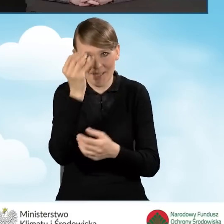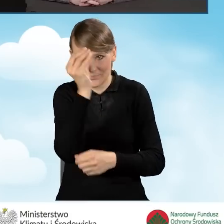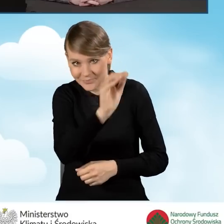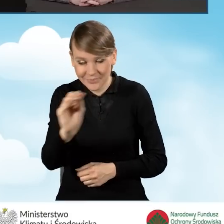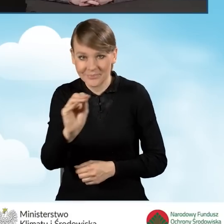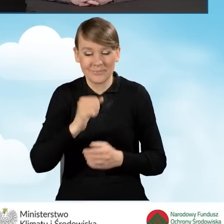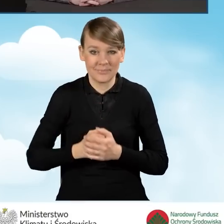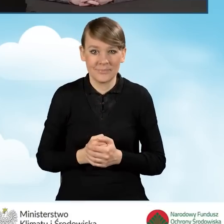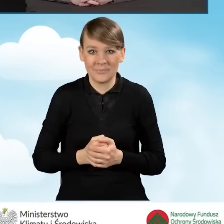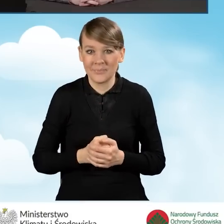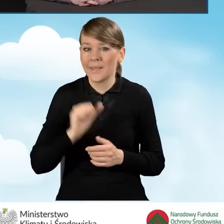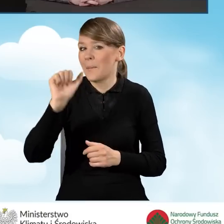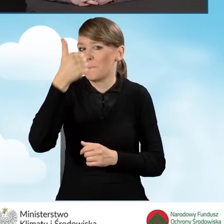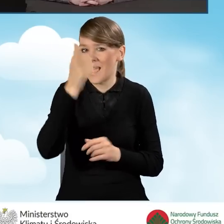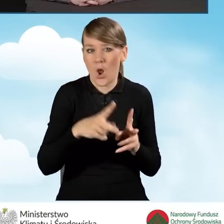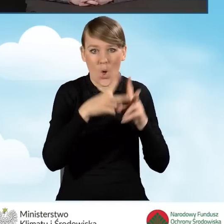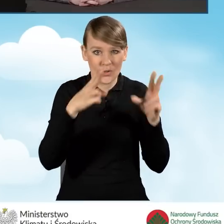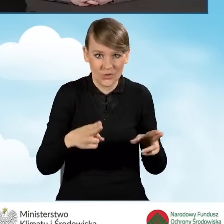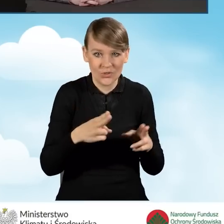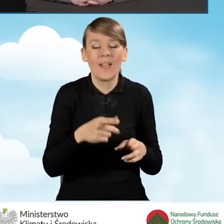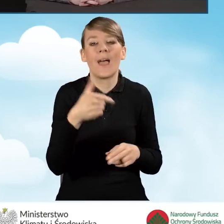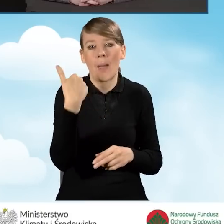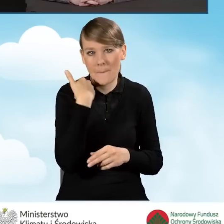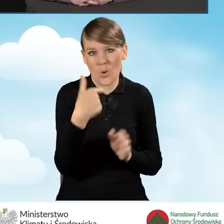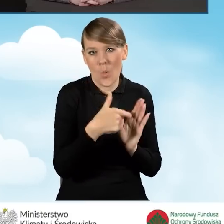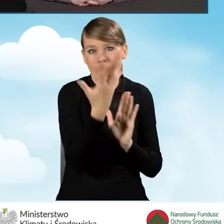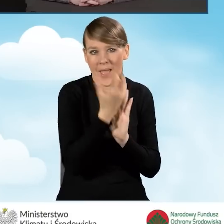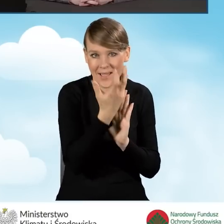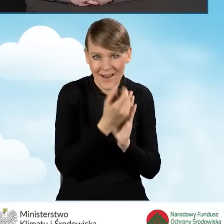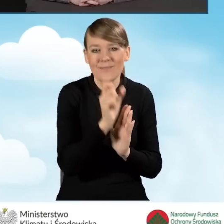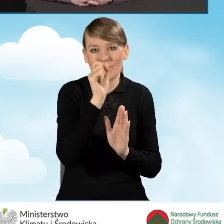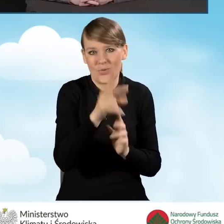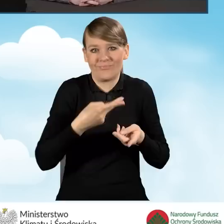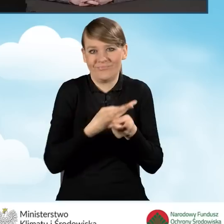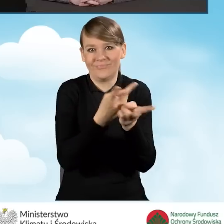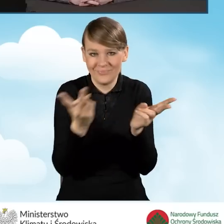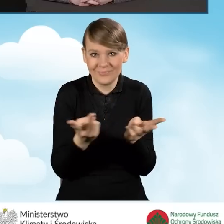że pierwszy odcinek został nagrany i jest opublikowany na naszej stronie